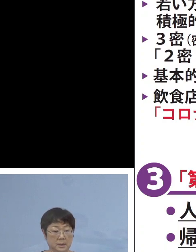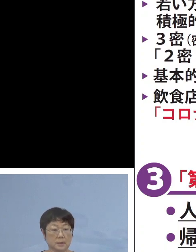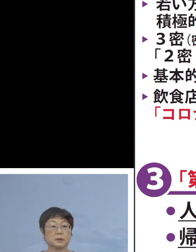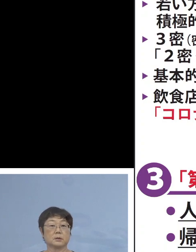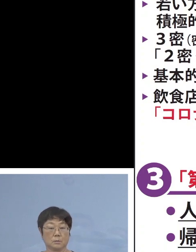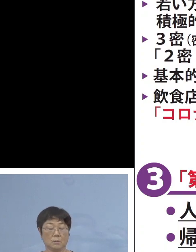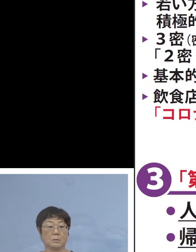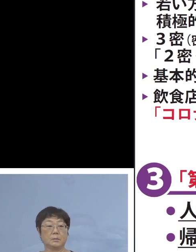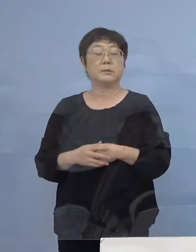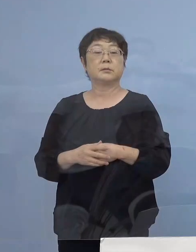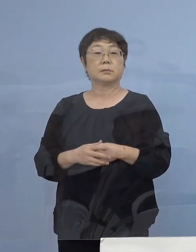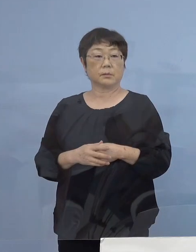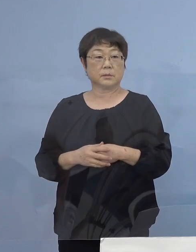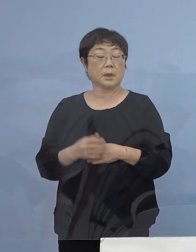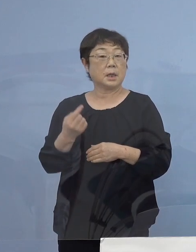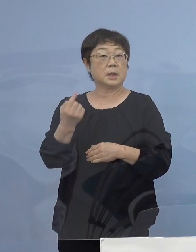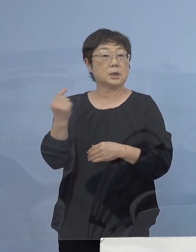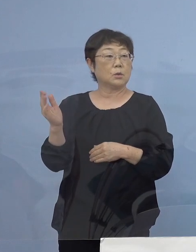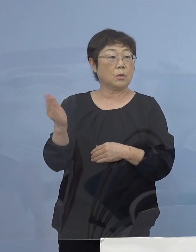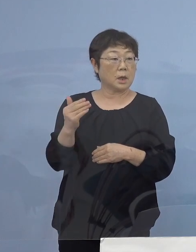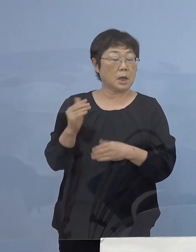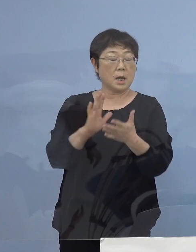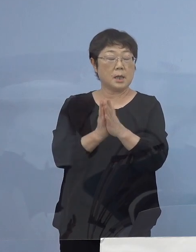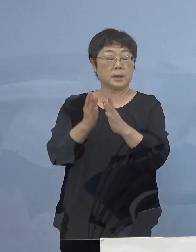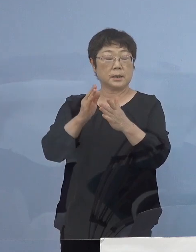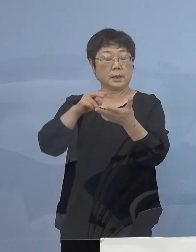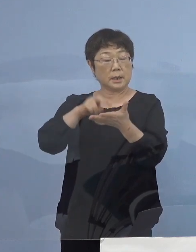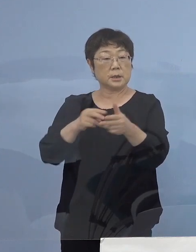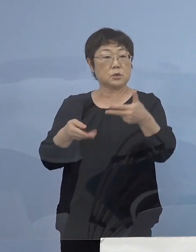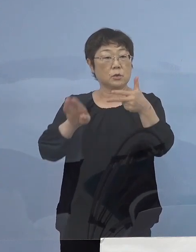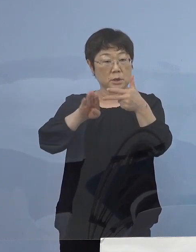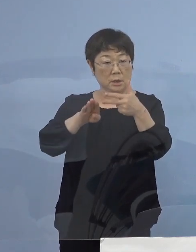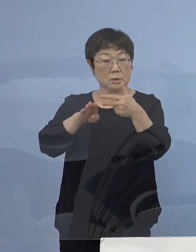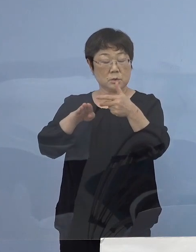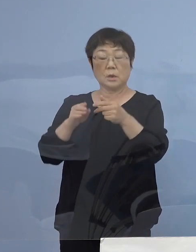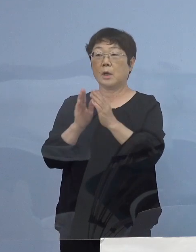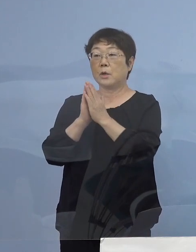また昨日から県立施設 また ご要請をさせていただき